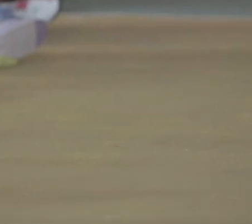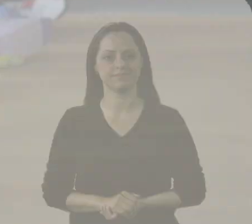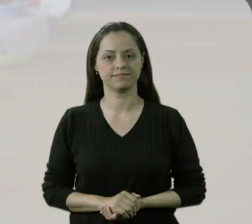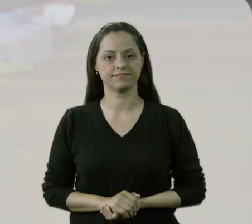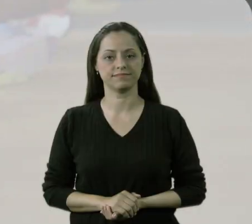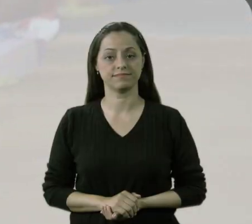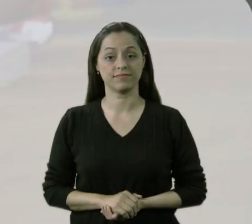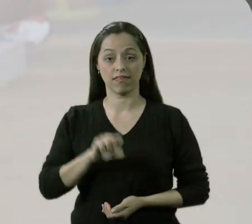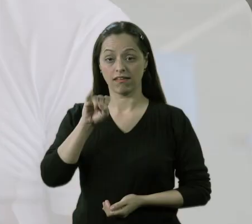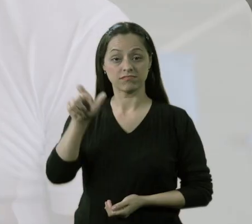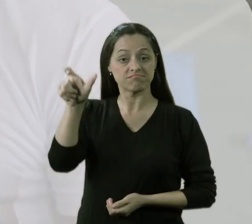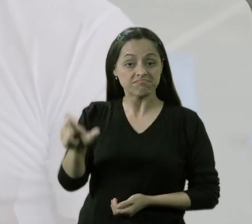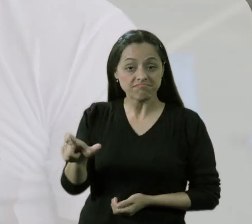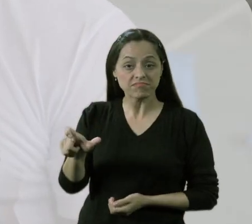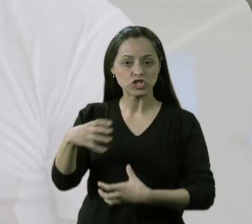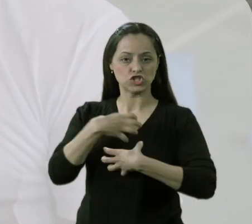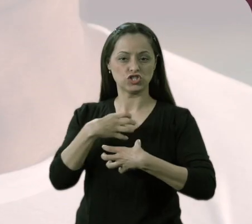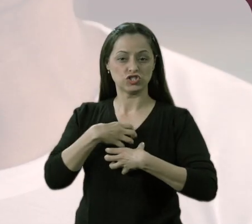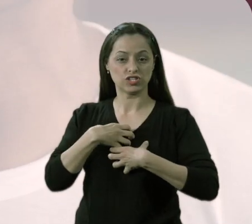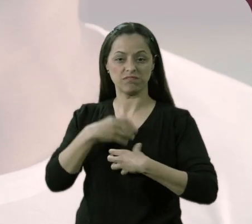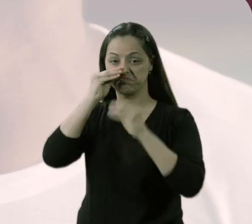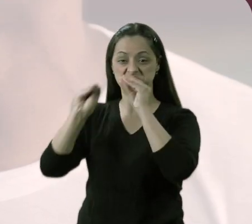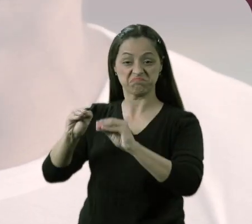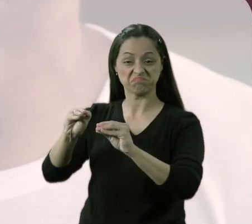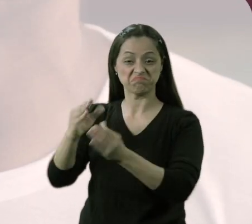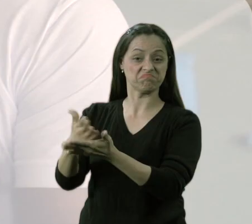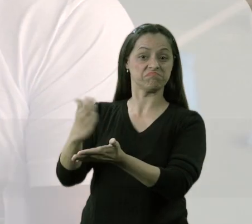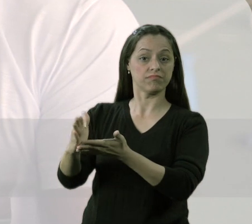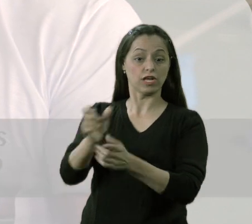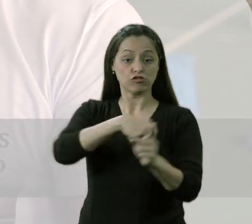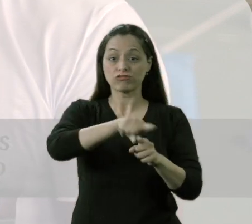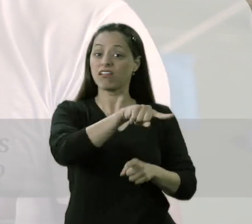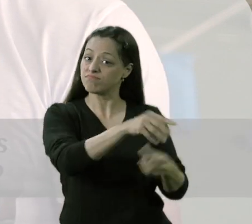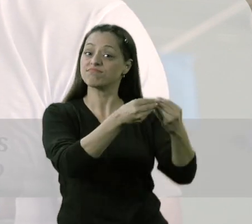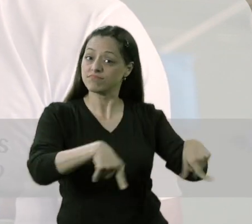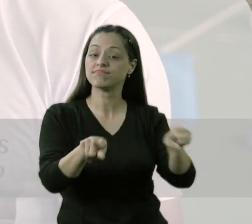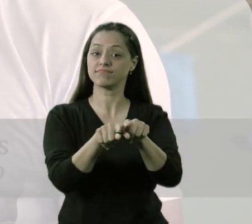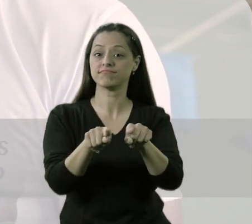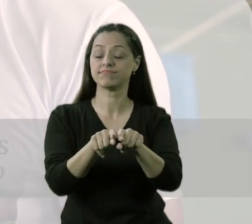Se alguém é excluído na sociedade, toda sociedade perde. Se uma criança já nessa idade,